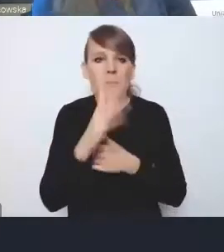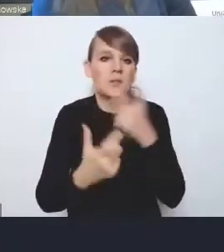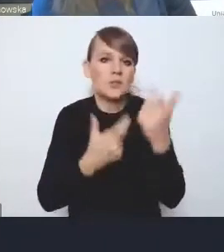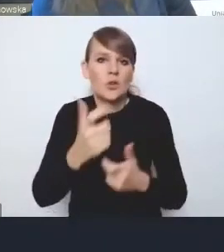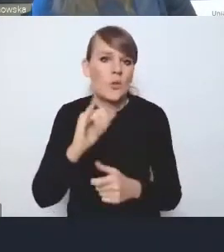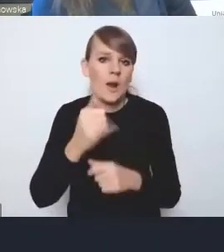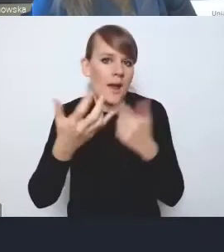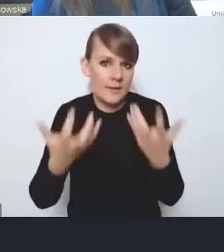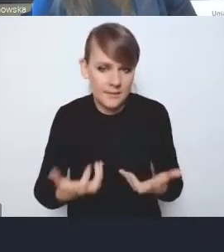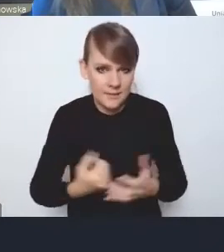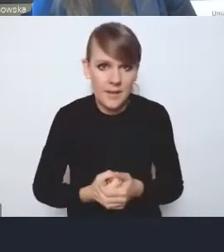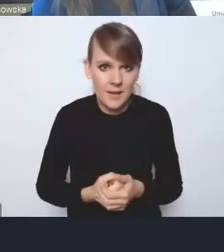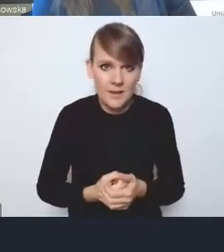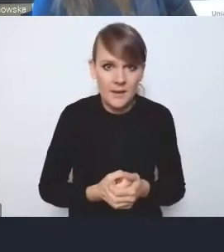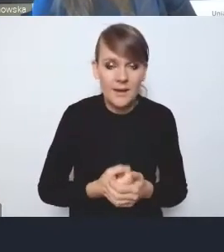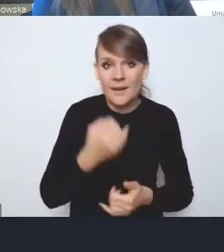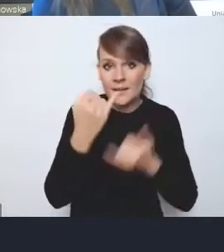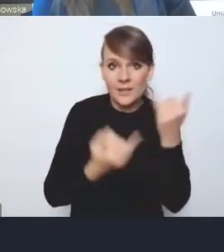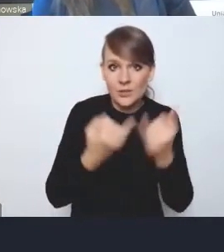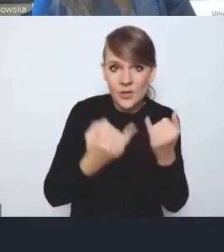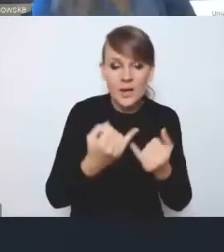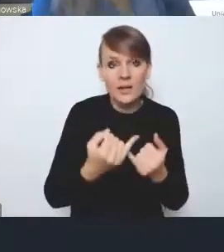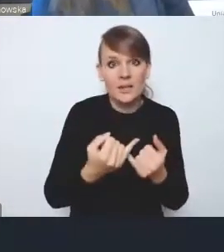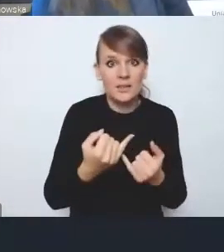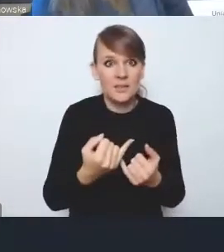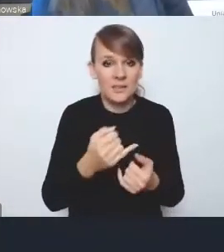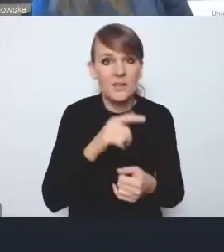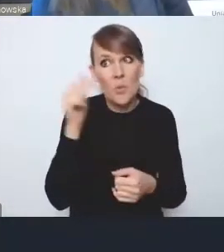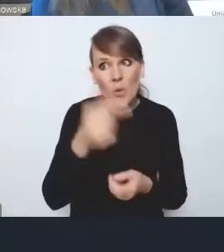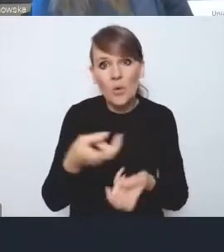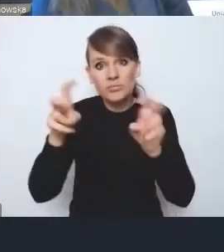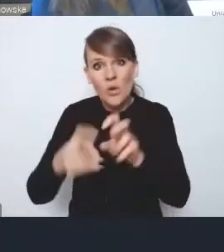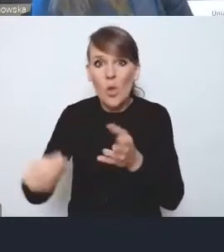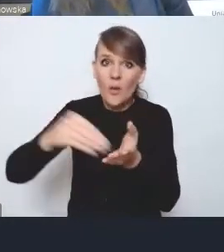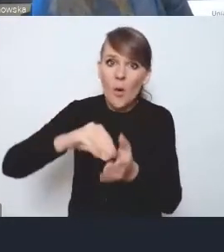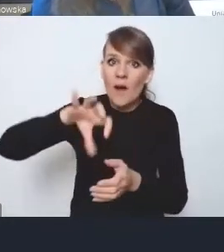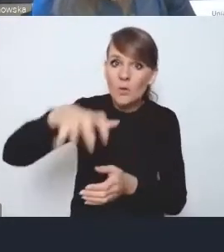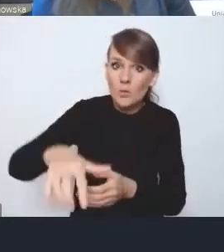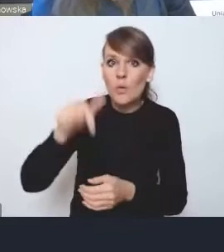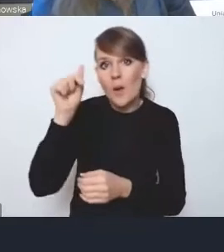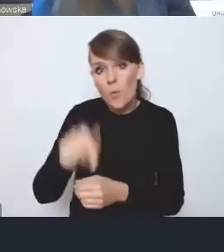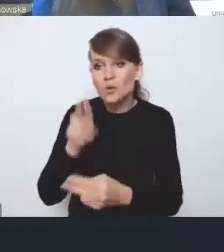a jeśli będą miały mieć jakieś dodatkowe ciało, z którym będą musiały się konsultować w sposób nieformalny,